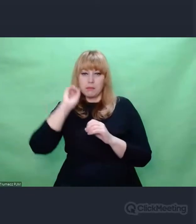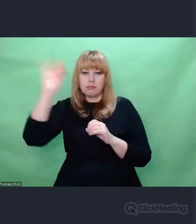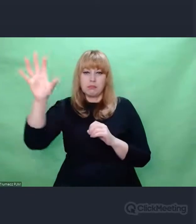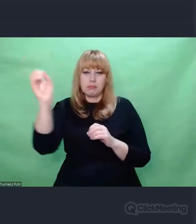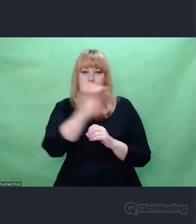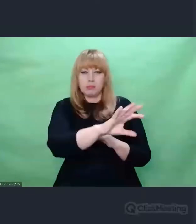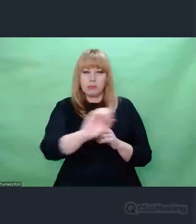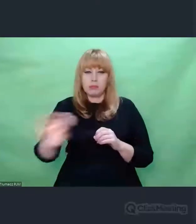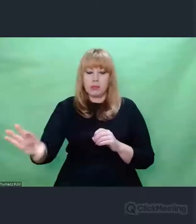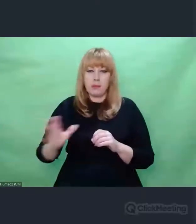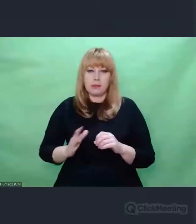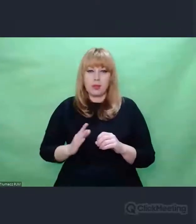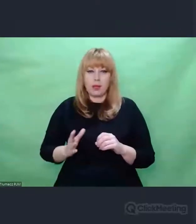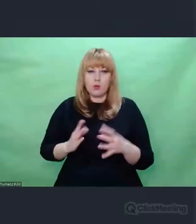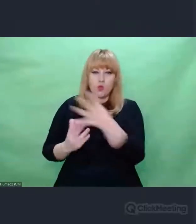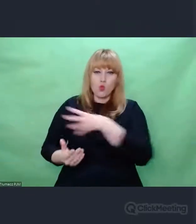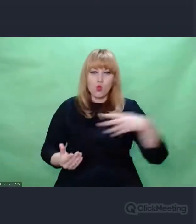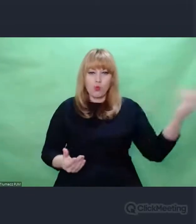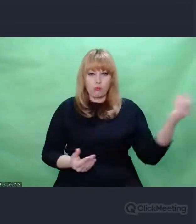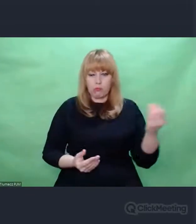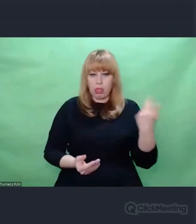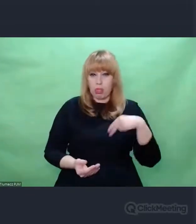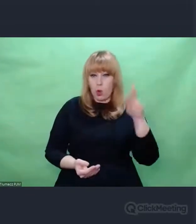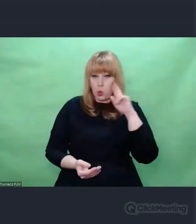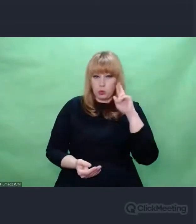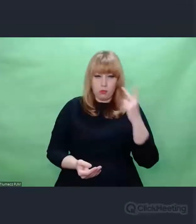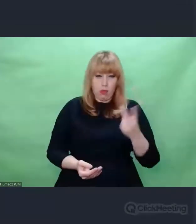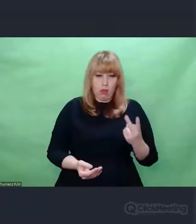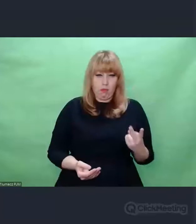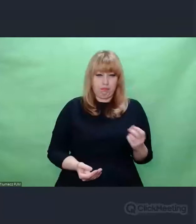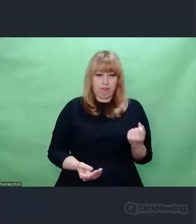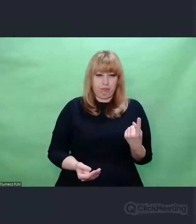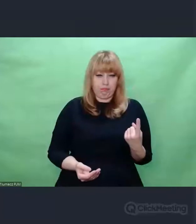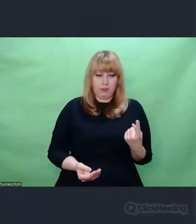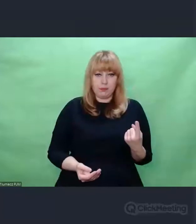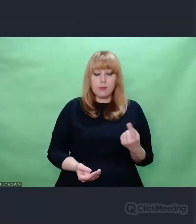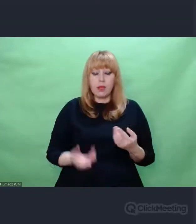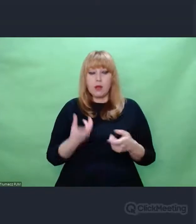M.in. polegało to na tym, że wprowadzano do niej dodatkowe elementy,